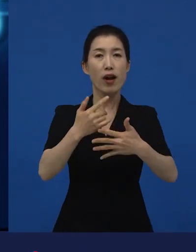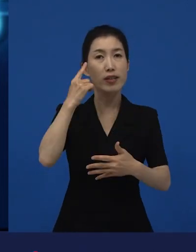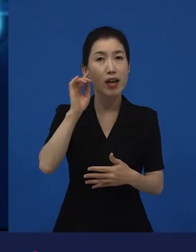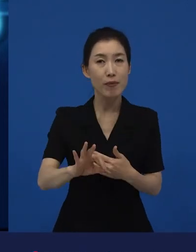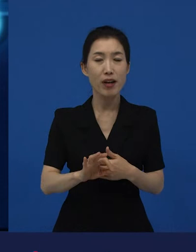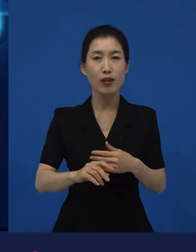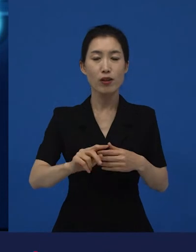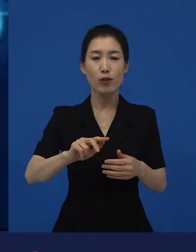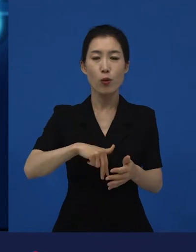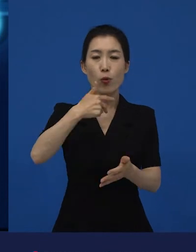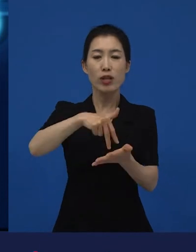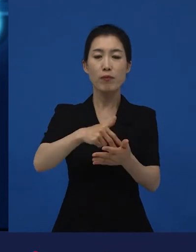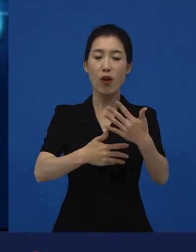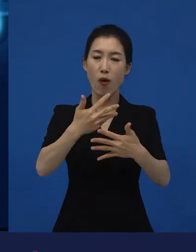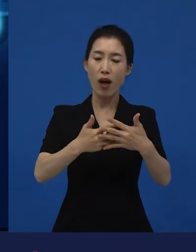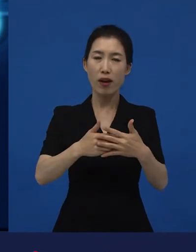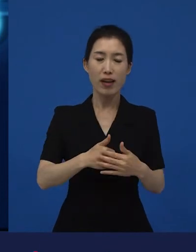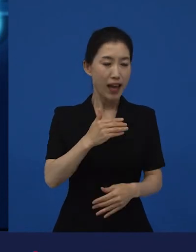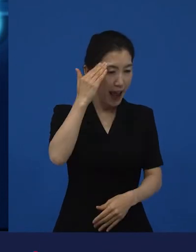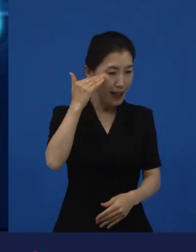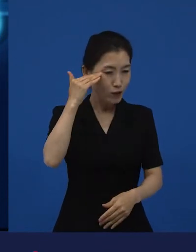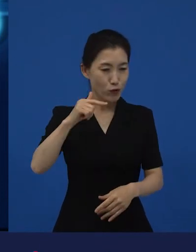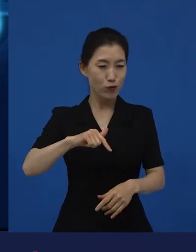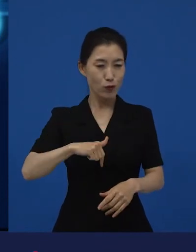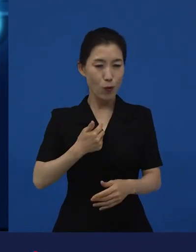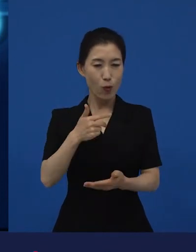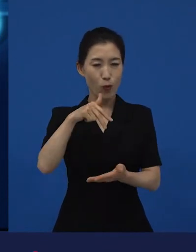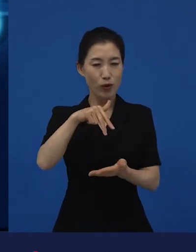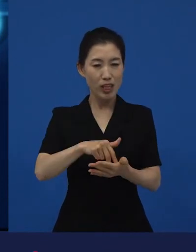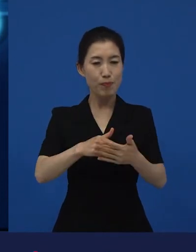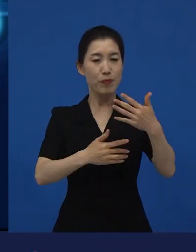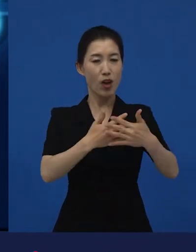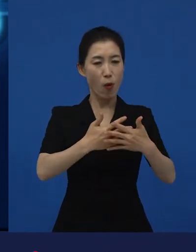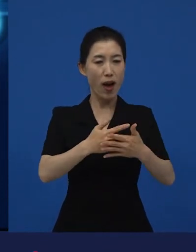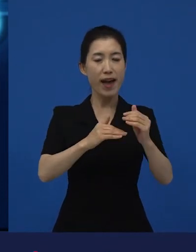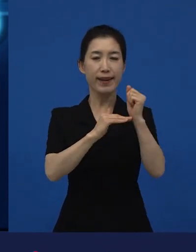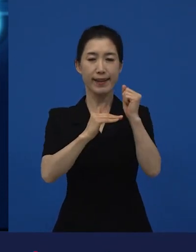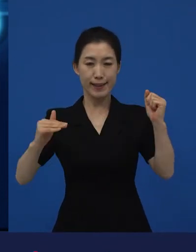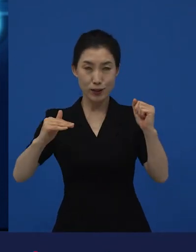독립영화로 말해지는데 한국 독립영화 라고 말할 수 있는 것과